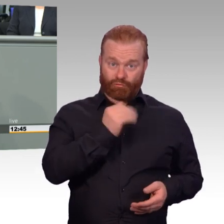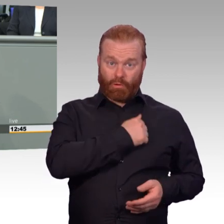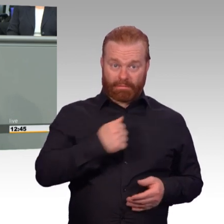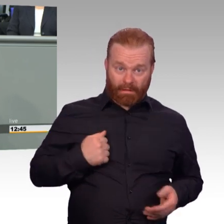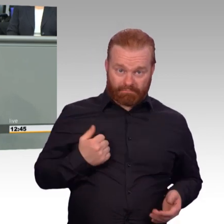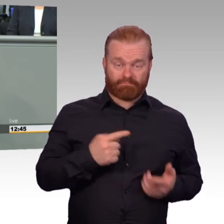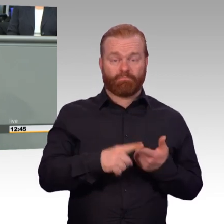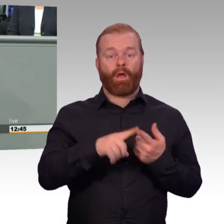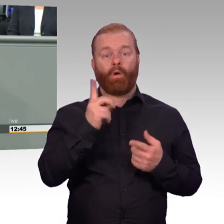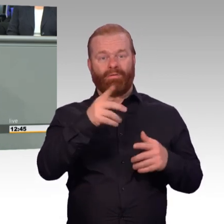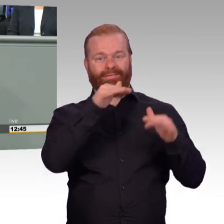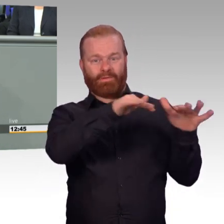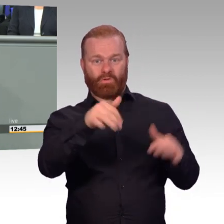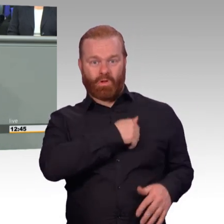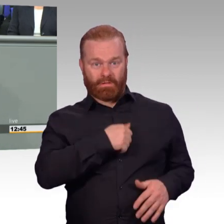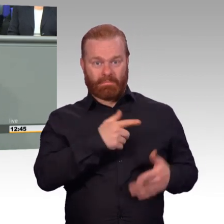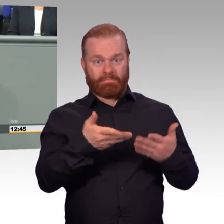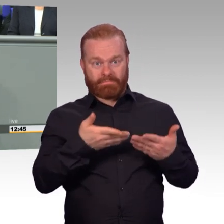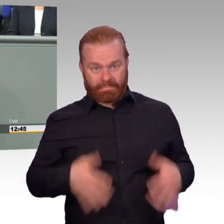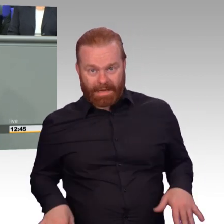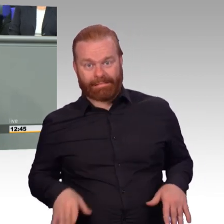Die erste Frage, gibt es genügend Soldaten.